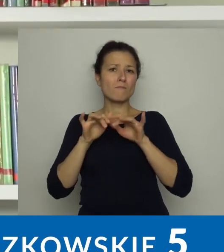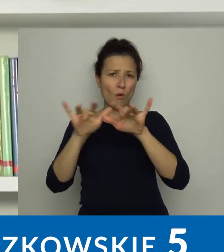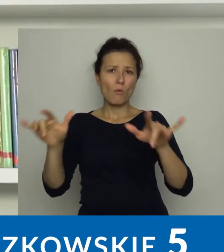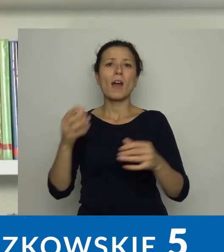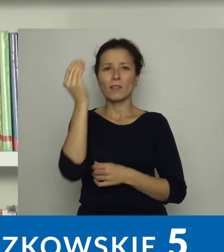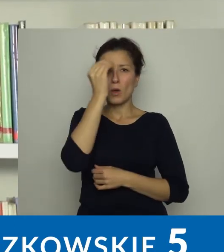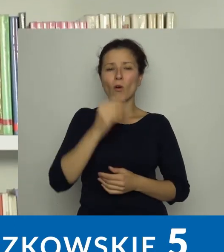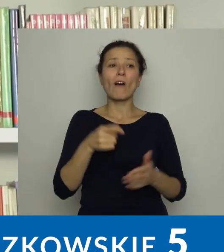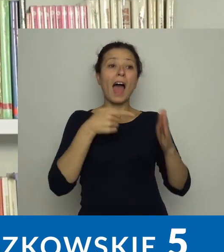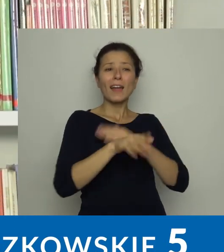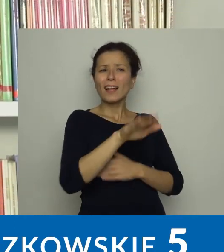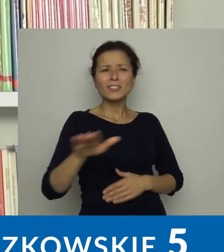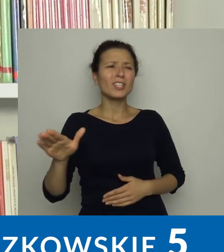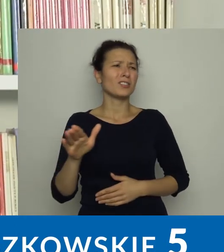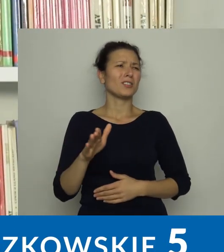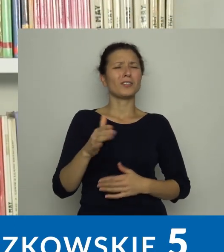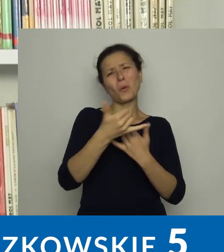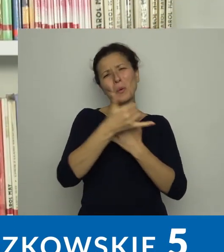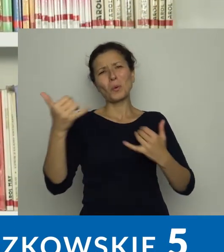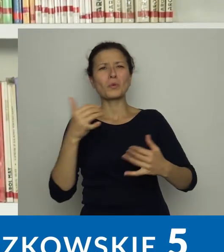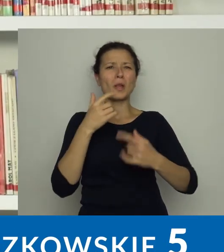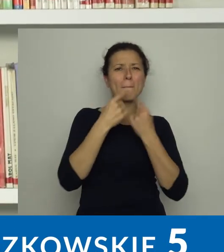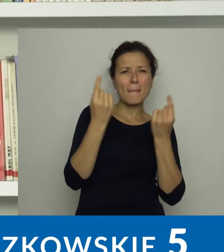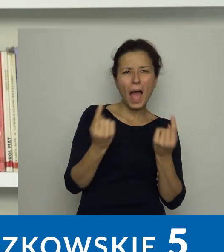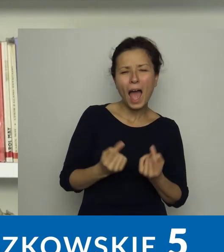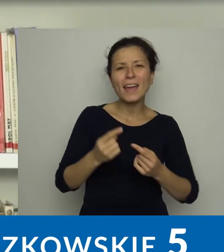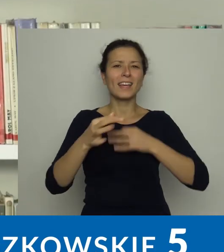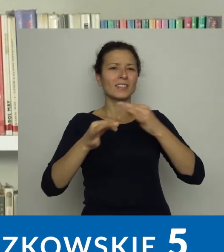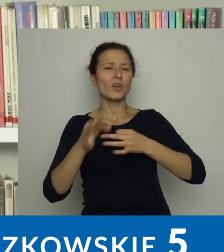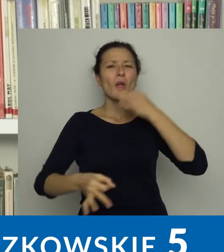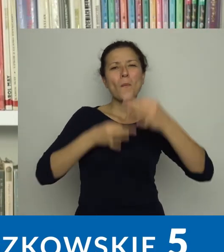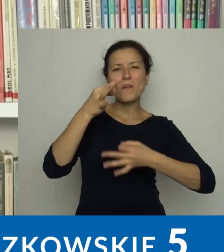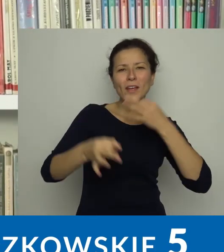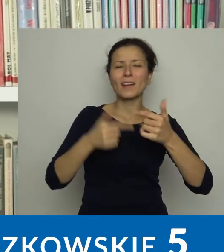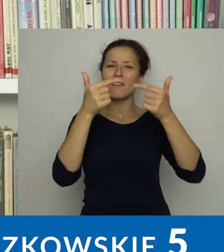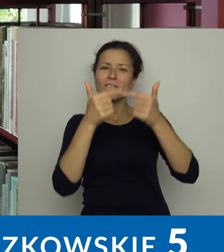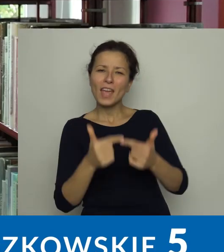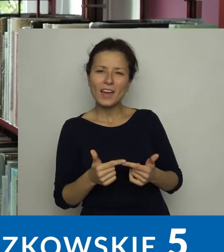Dla dzieci są bajki, historyjki, opowiadania, wierszyki,